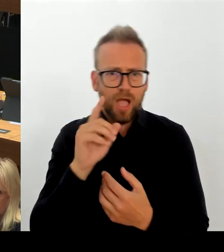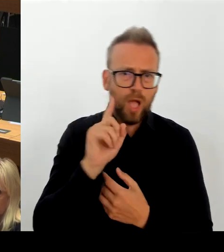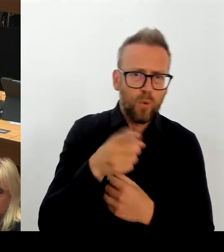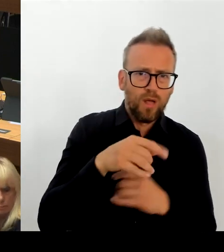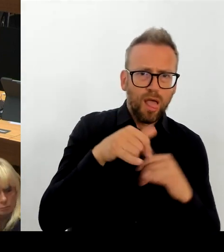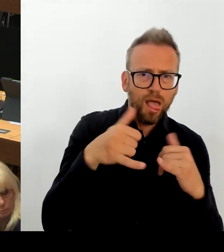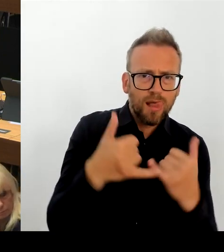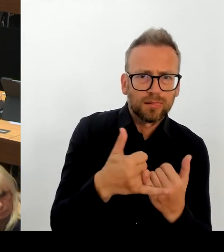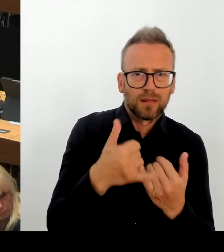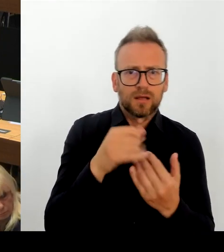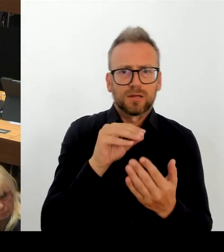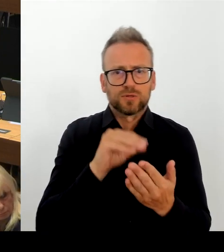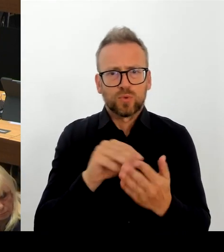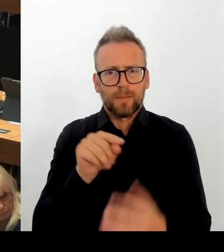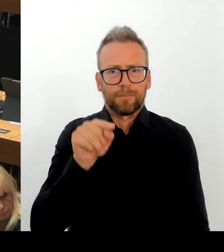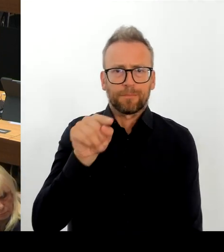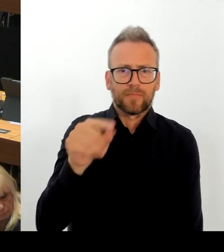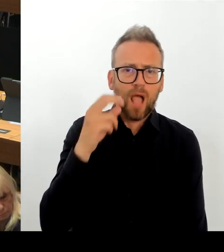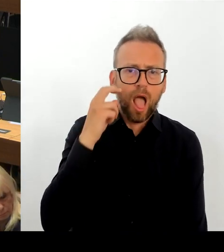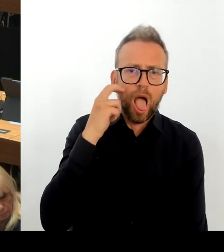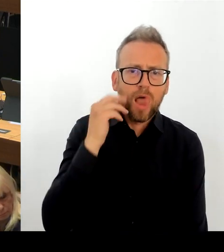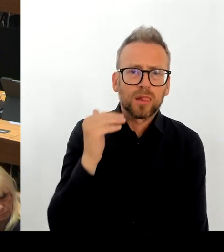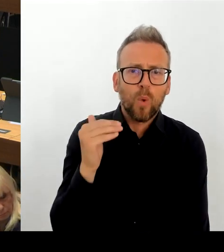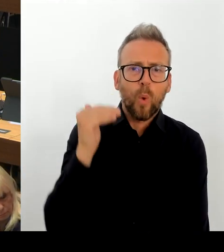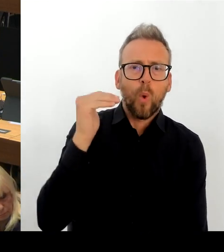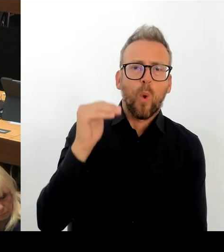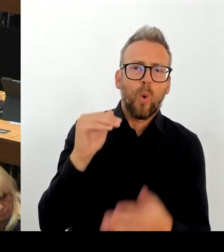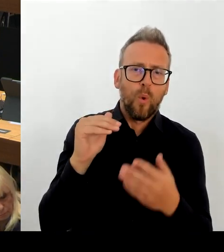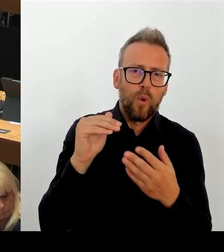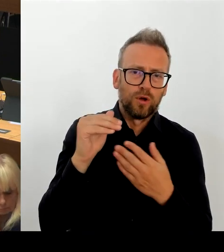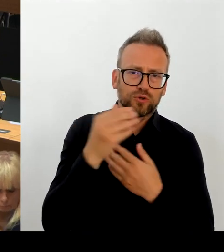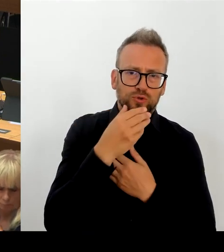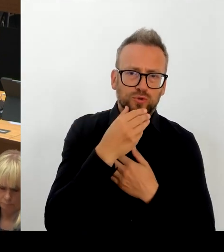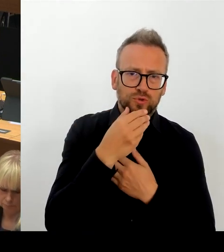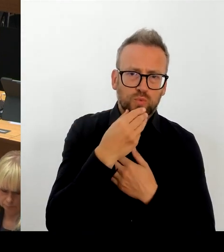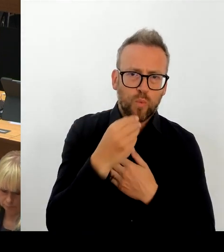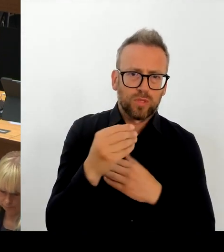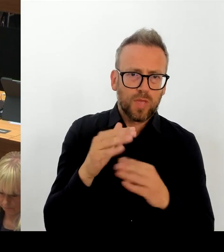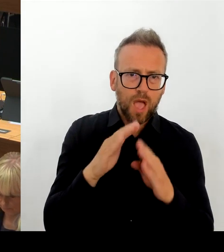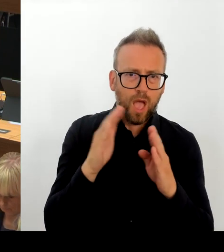kann, keine zusätzlichen. Der von dem zuständigen Bezirksamt eingebrachte, von dem